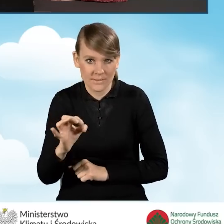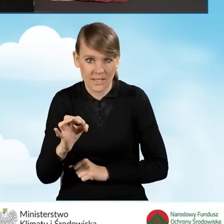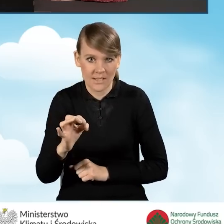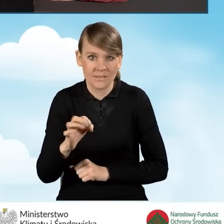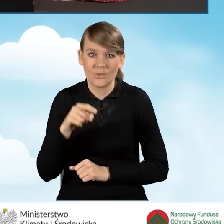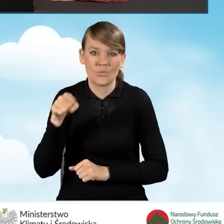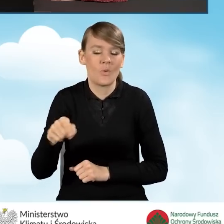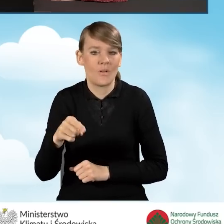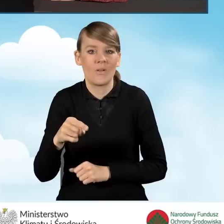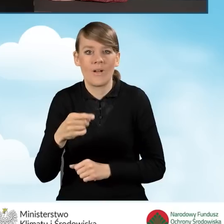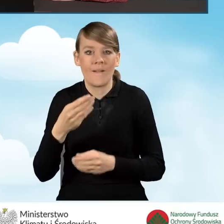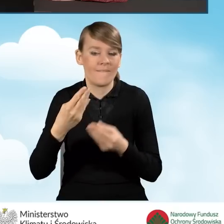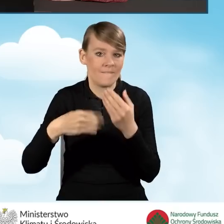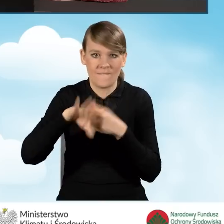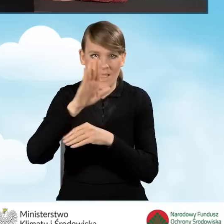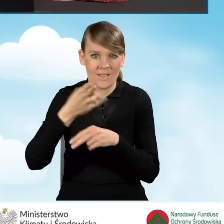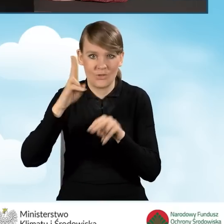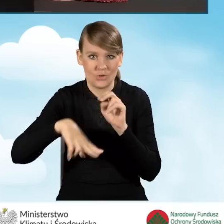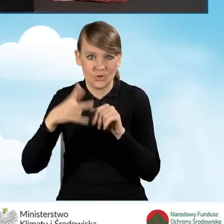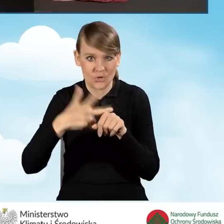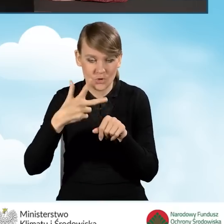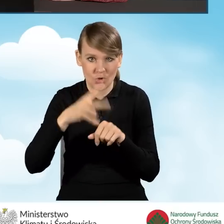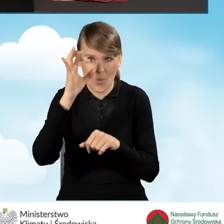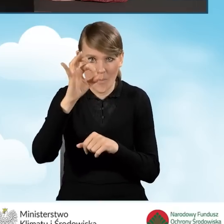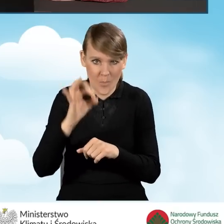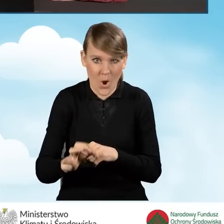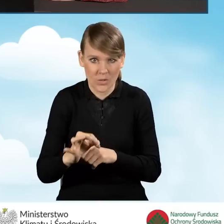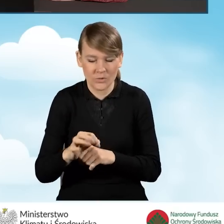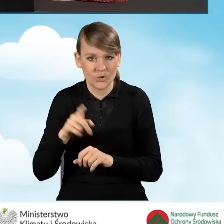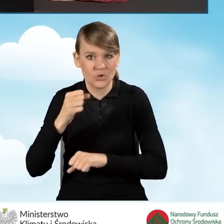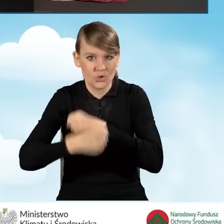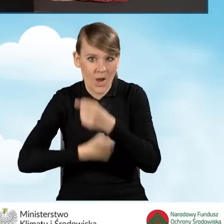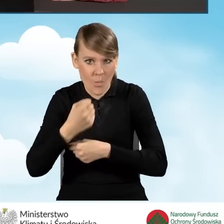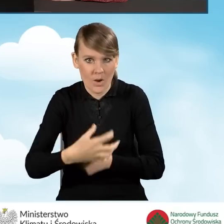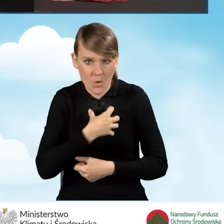który jest większy niż 30% działalności gospodarczej.